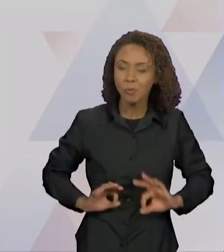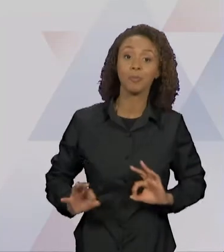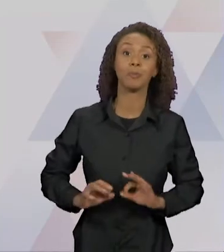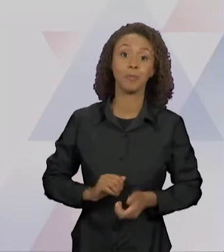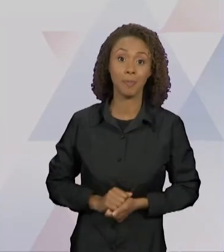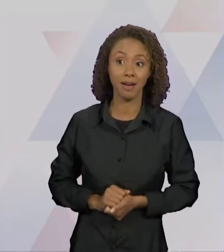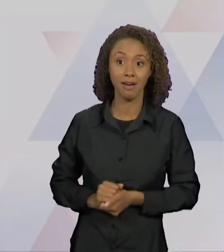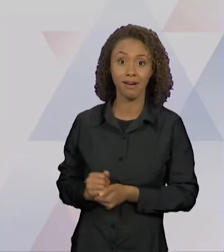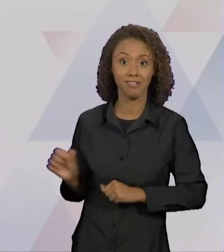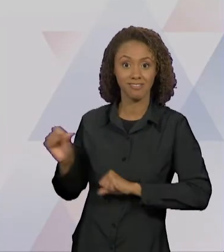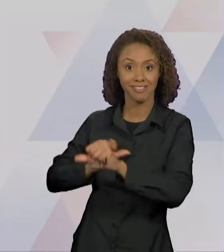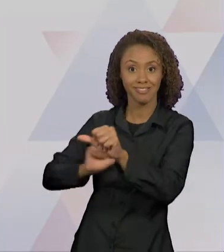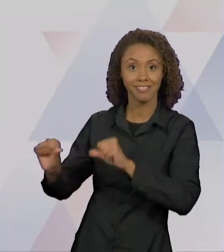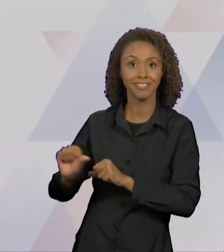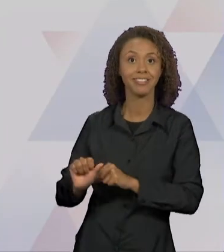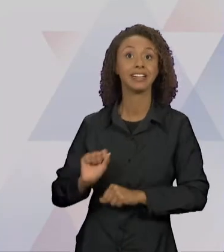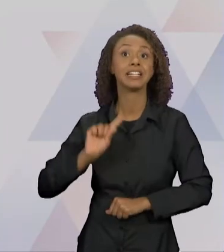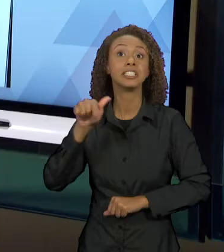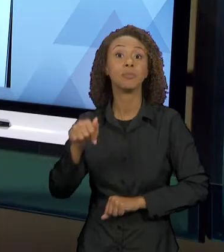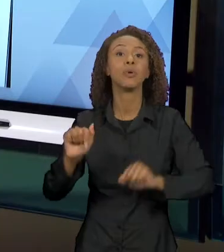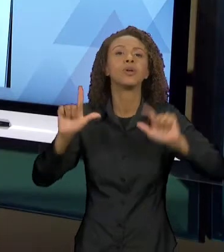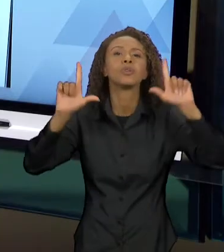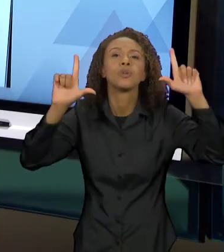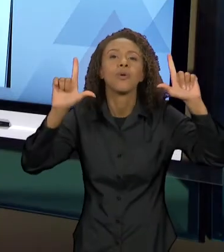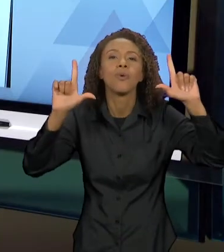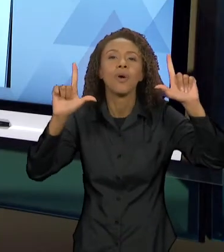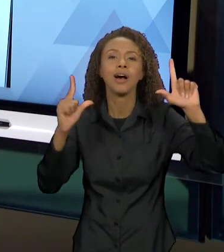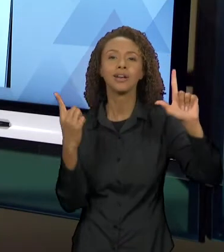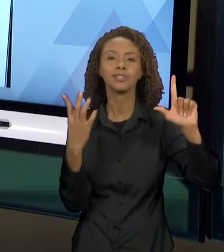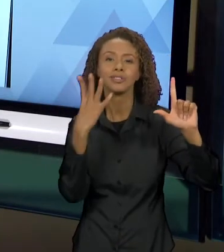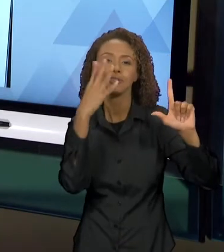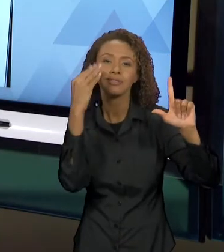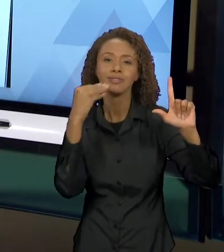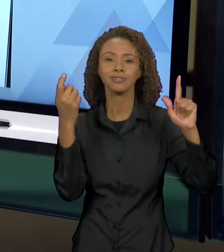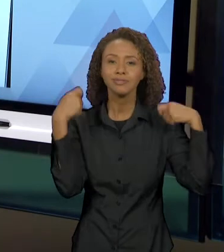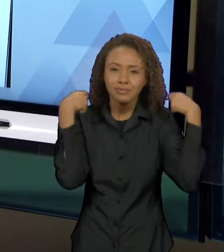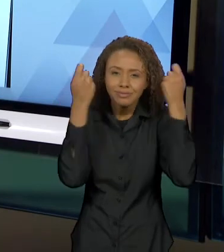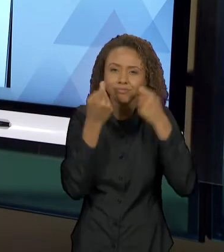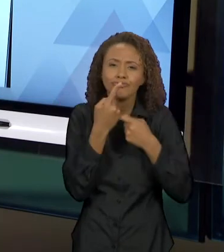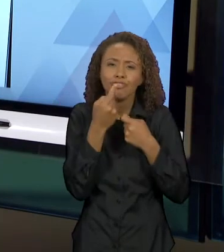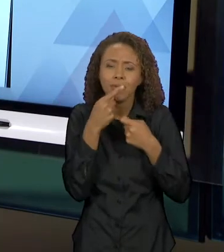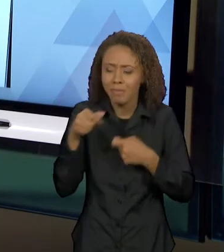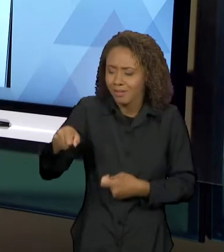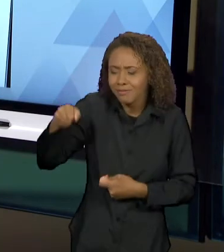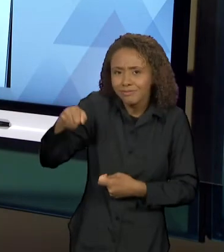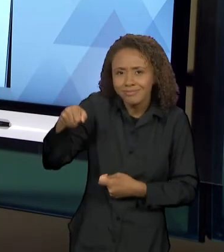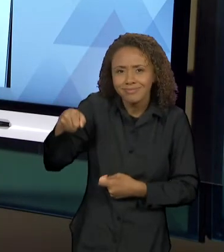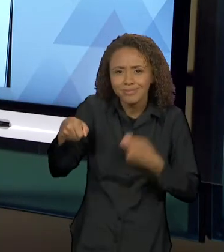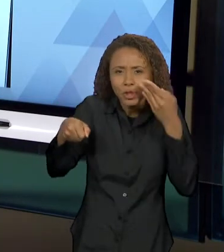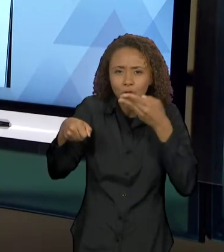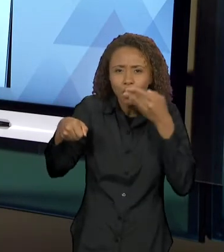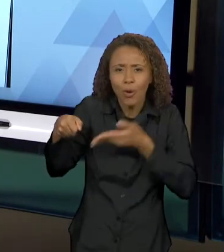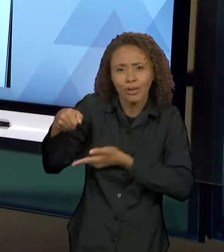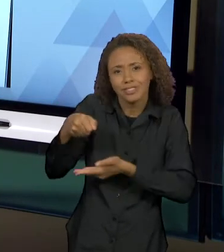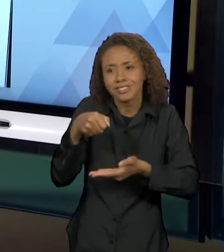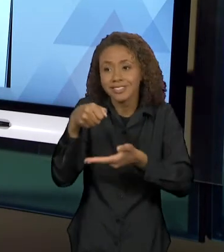QUE NÓS VEMOS CHAPEUZINHO VERMELHO COM A CESTINHA E COM OS DOCINHOS QUE IA LEVAR PRA VOVÓ - TODOS